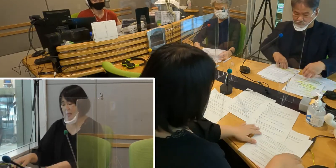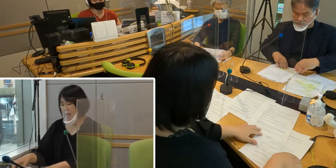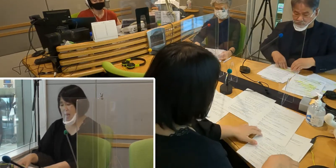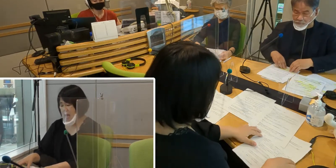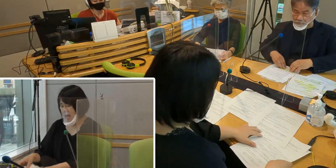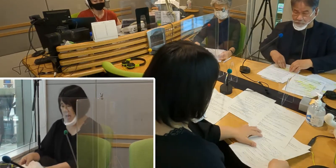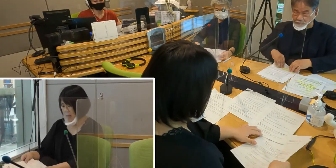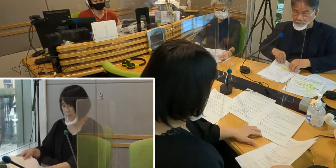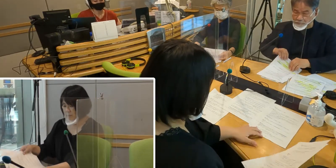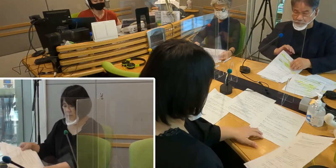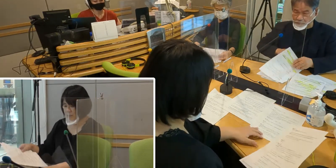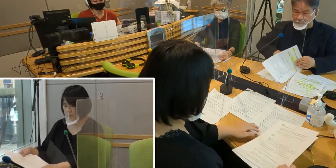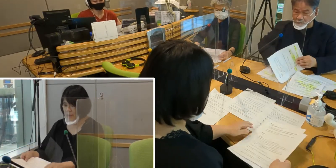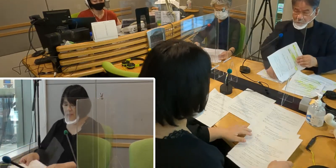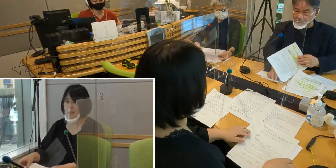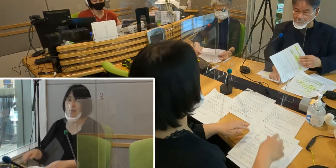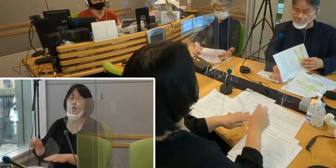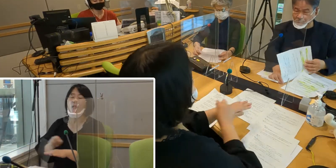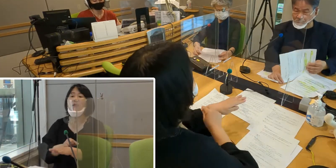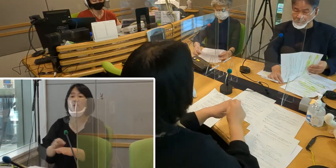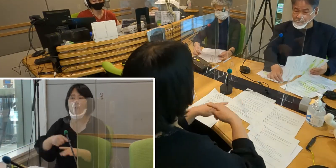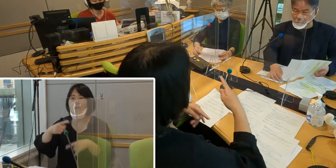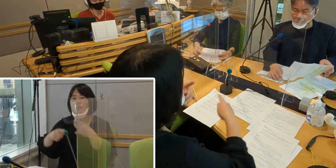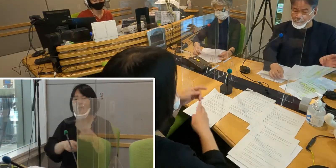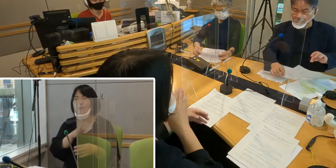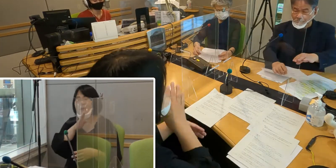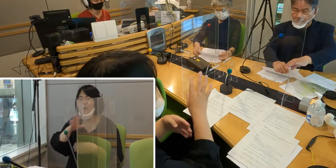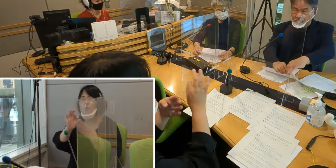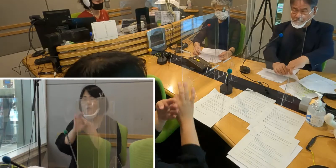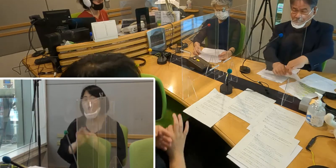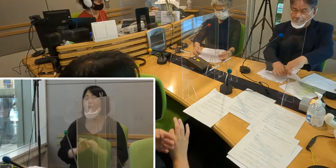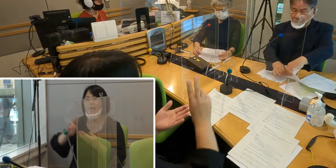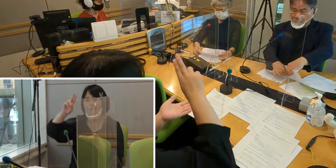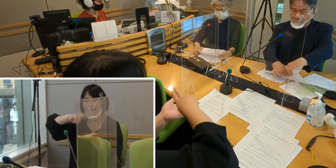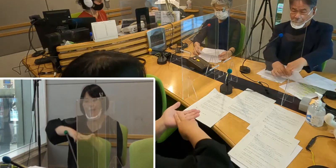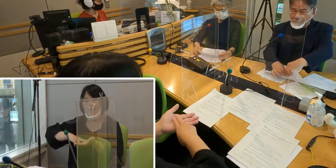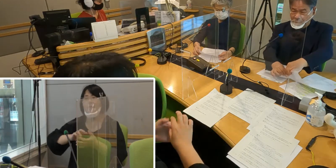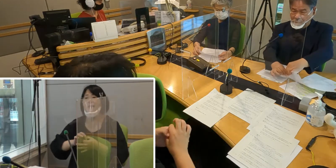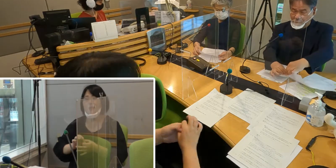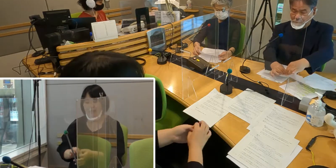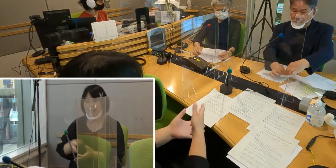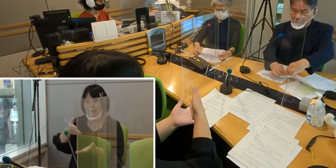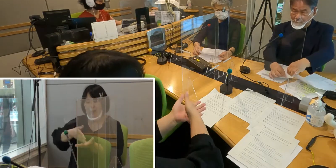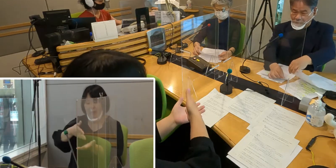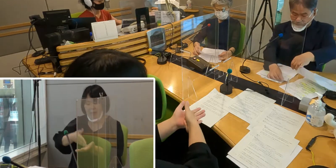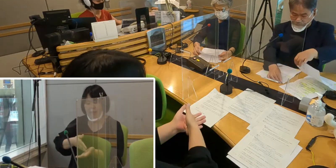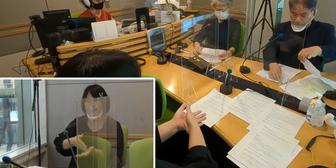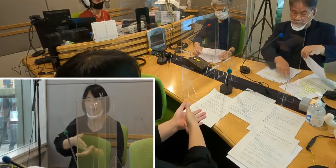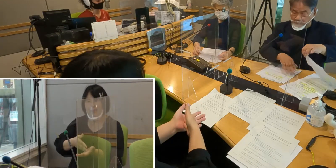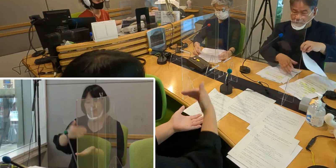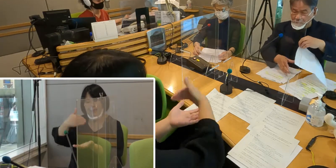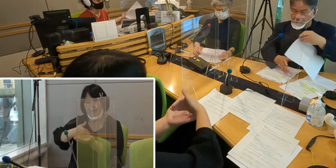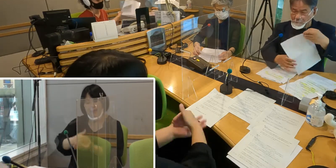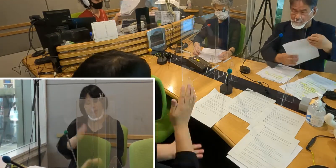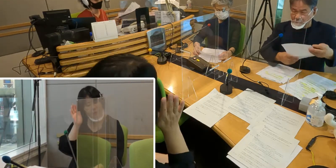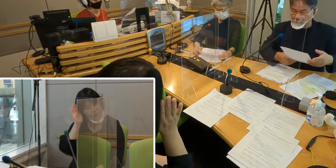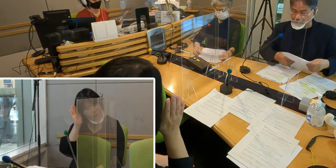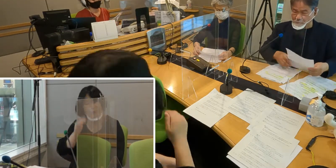特集は入間市手話言語条例制定について お話しを伺っていきたいと思います。